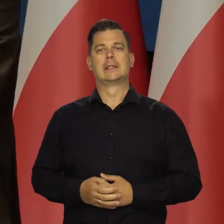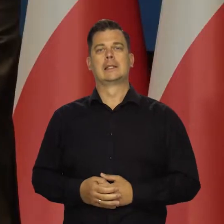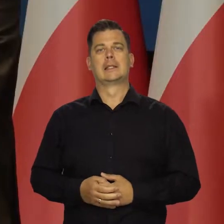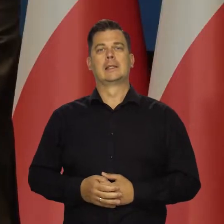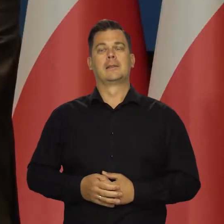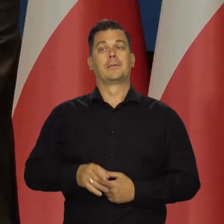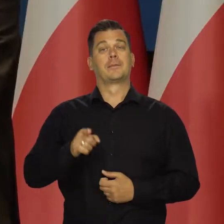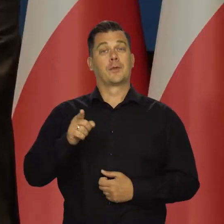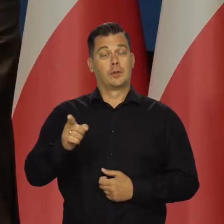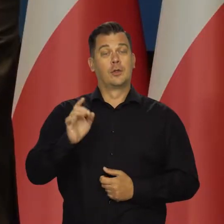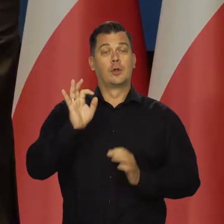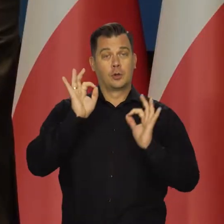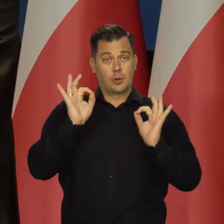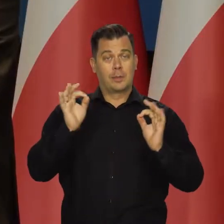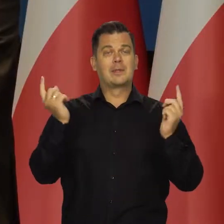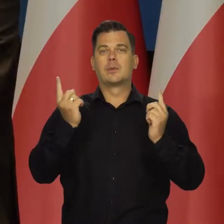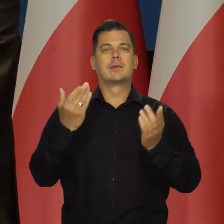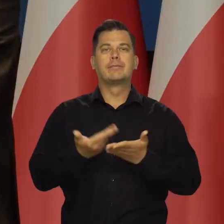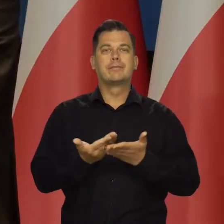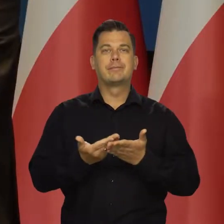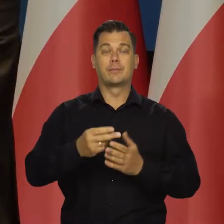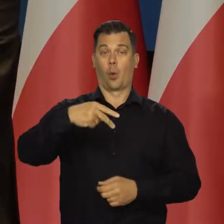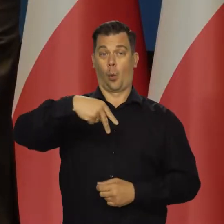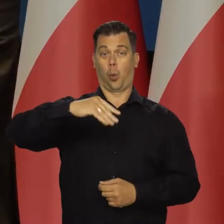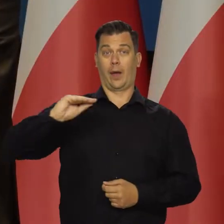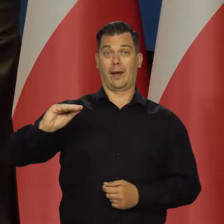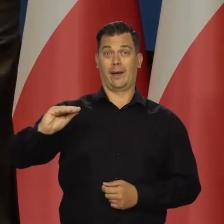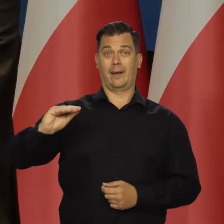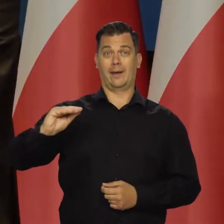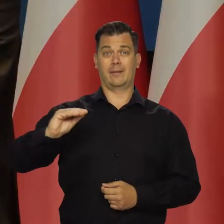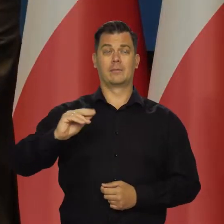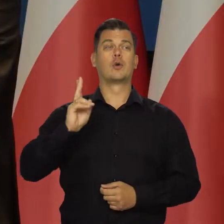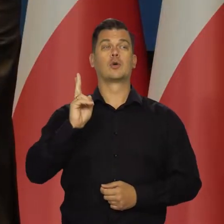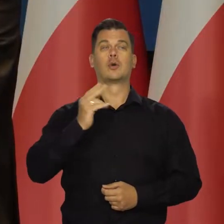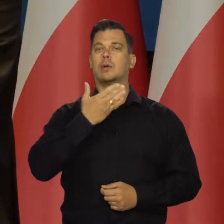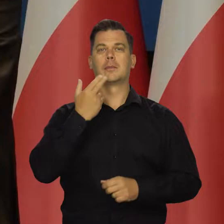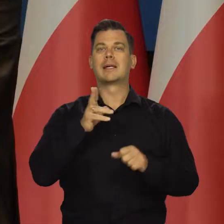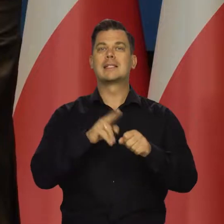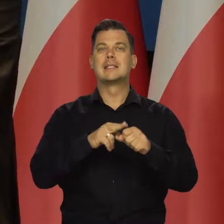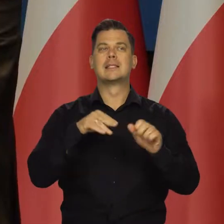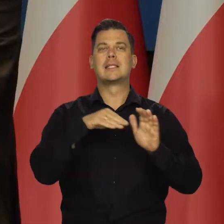Korzystne w tym jest to, że krajom Unii Europejskiej tym, które nie miały zapasów gazu,